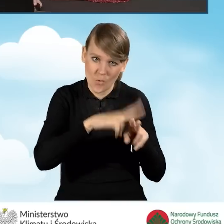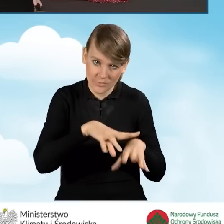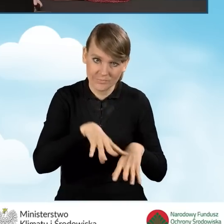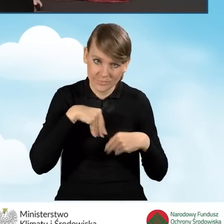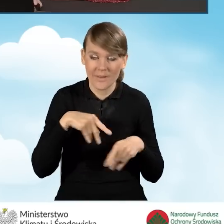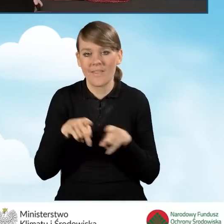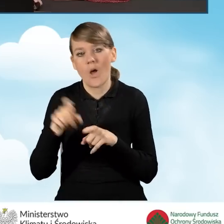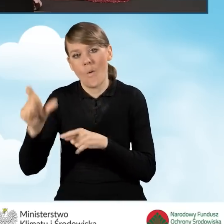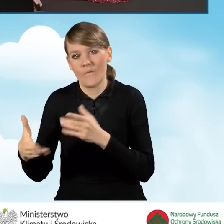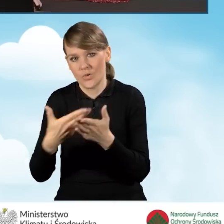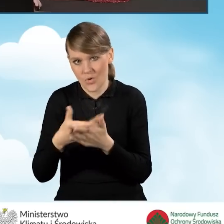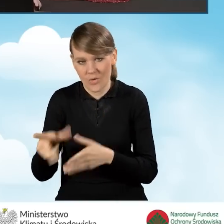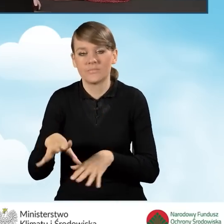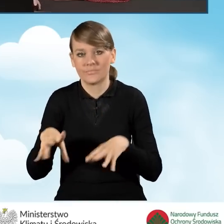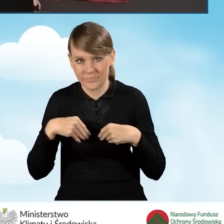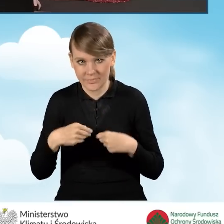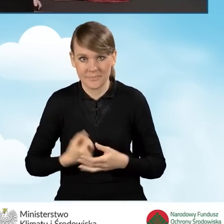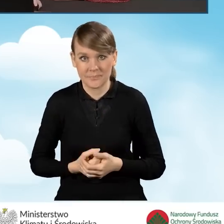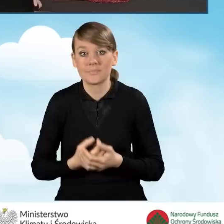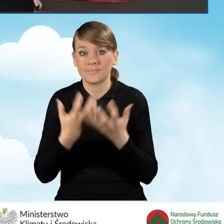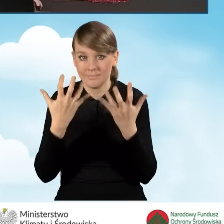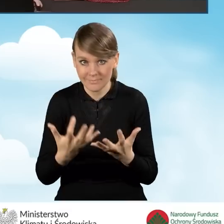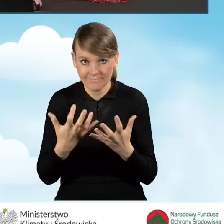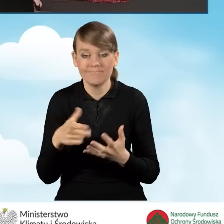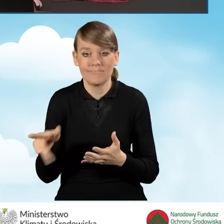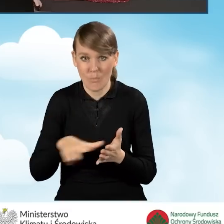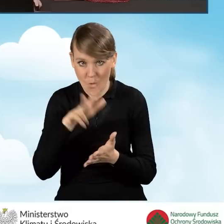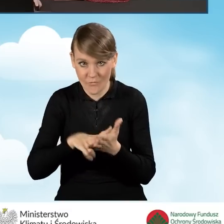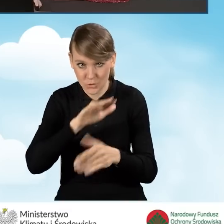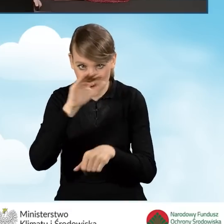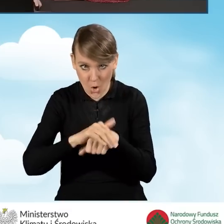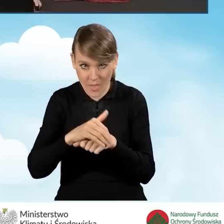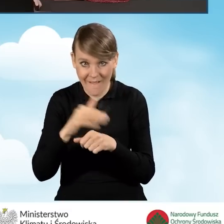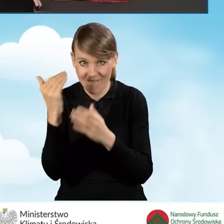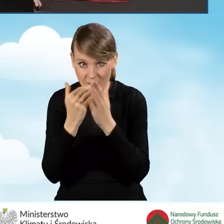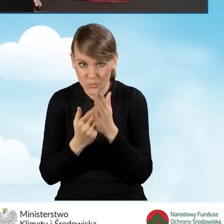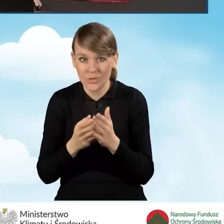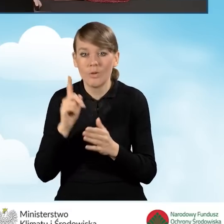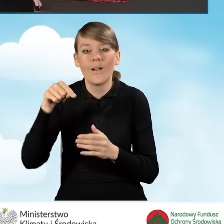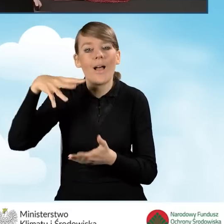jak i Beneficjenta. W celu potwierdzenia zgody na warunki umowne zaznaczamy tutaj na samym dole okienko.